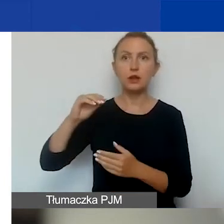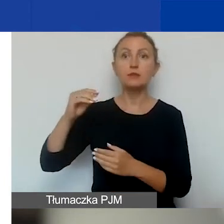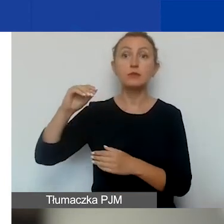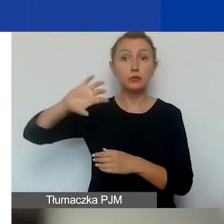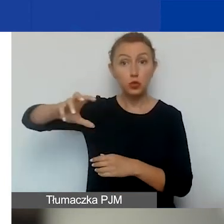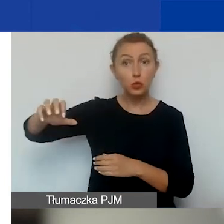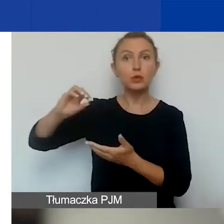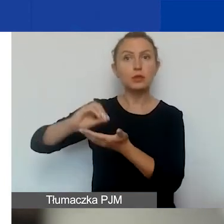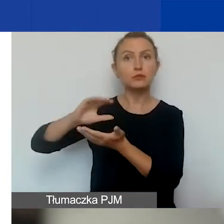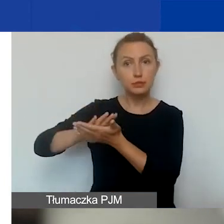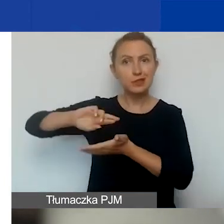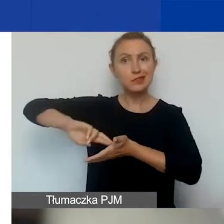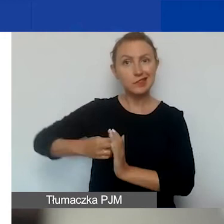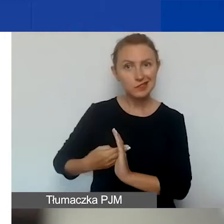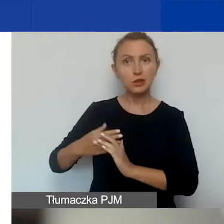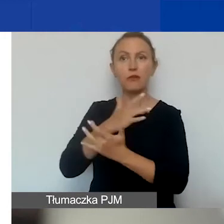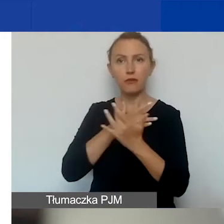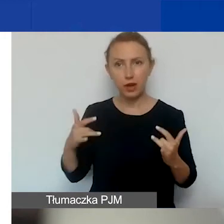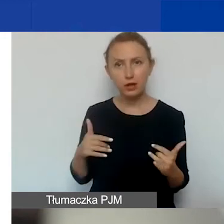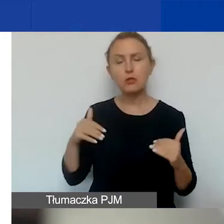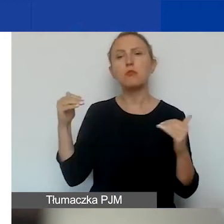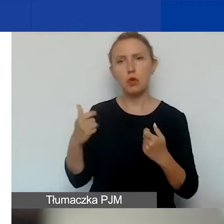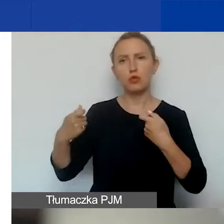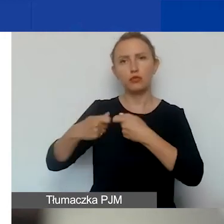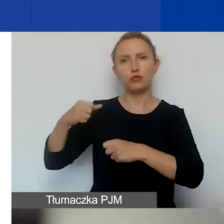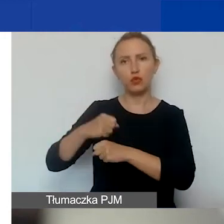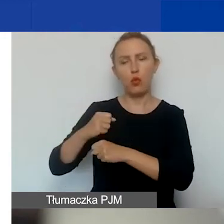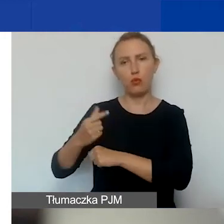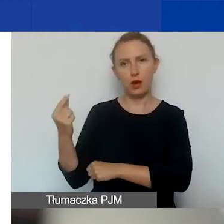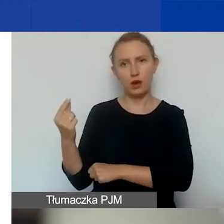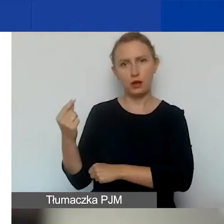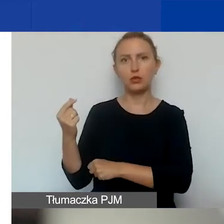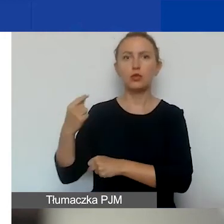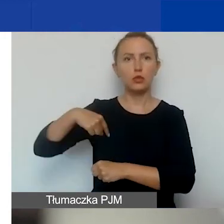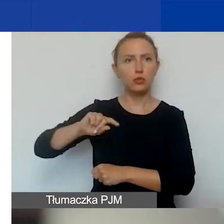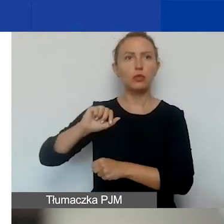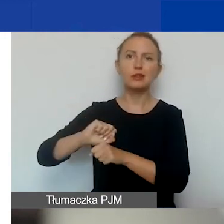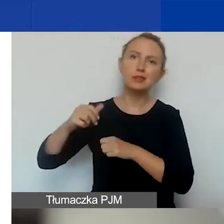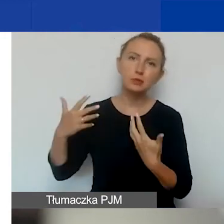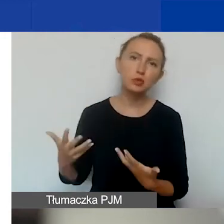mogą być partnerami w naszych projektach. I nawet jesteśmy do tego zachęcani.